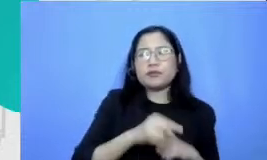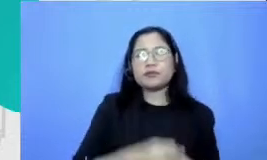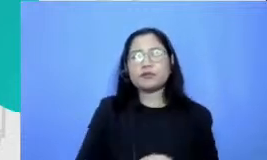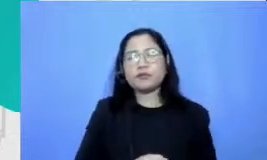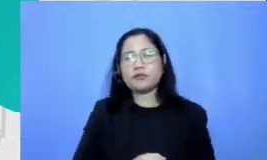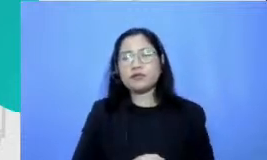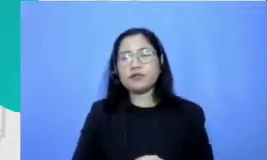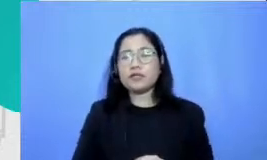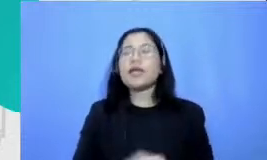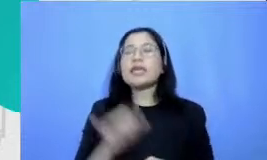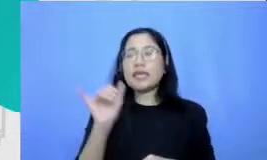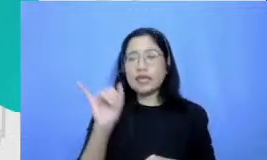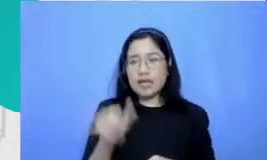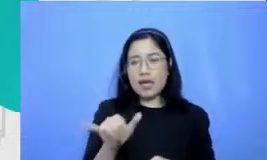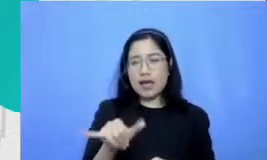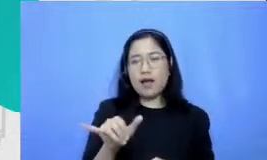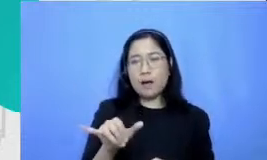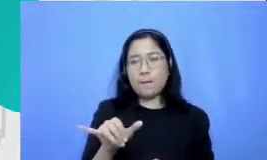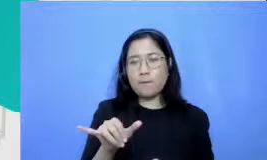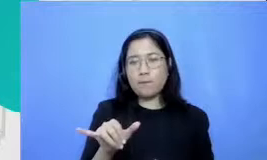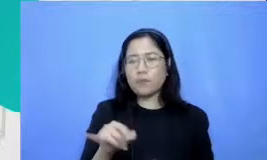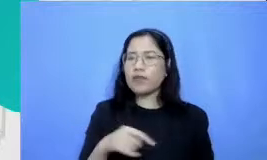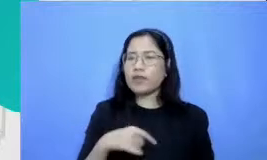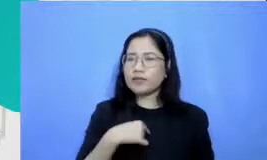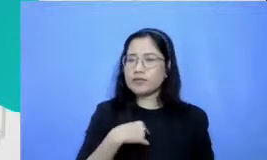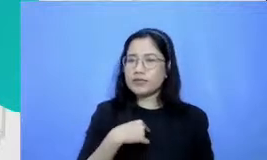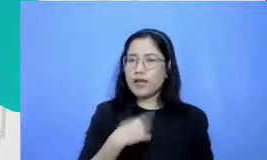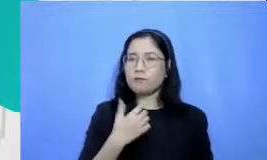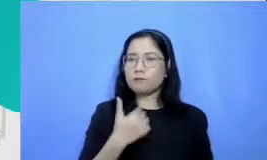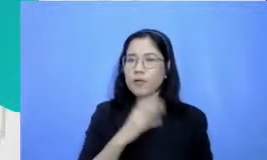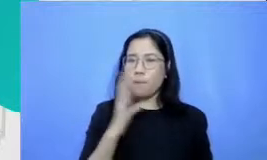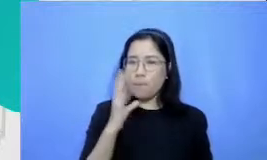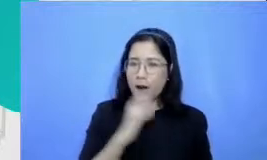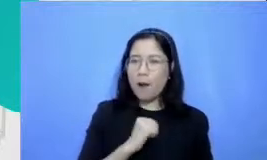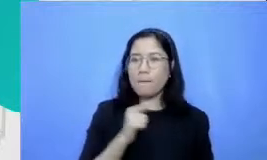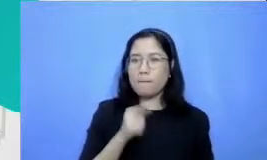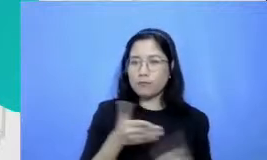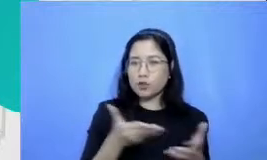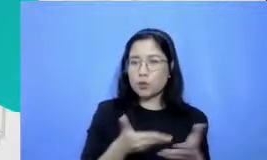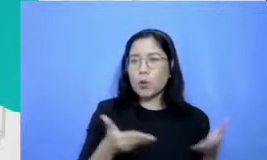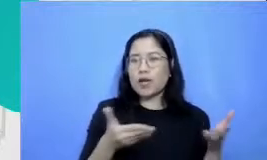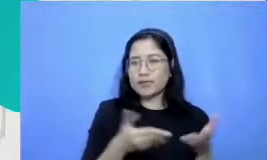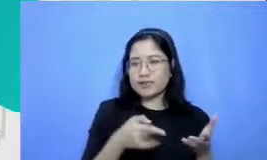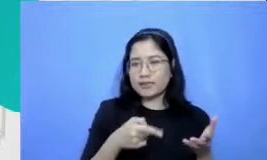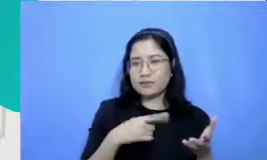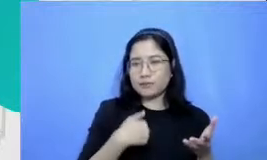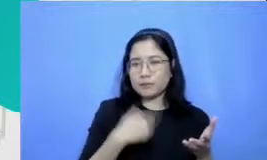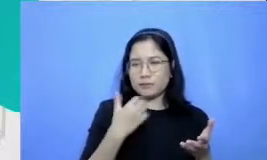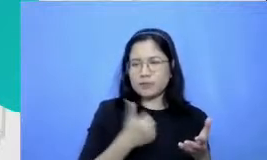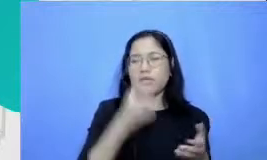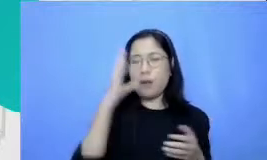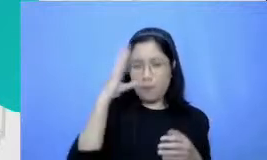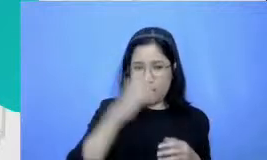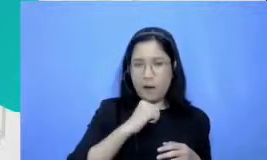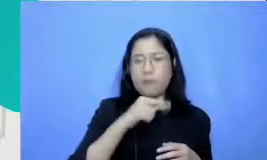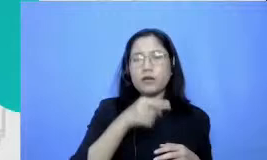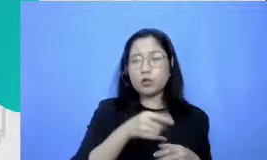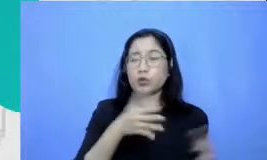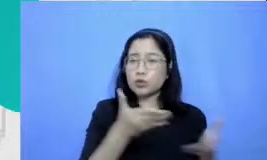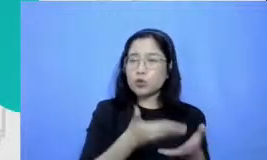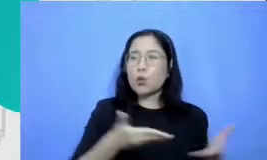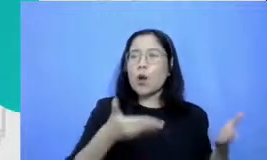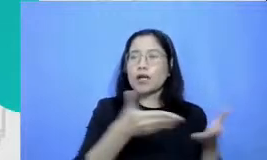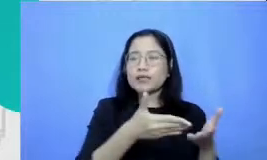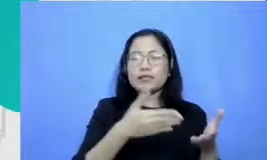er bisa memahami situasi tersebut ini adalah situasi yang sangat lazim terjadi di sekolah